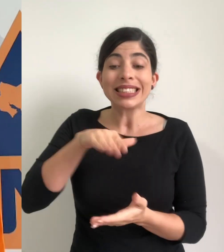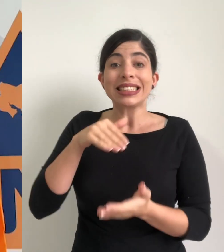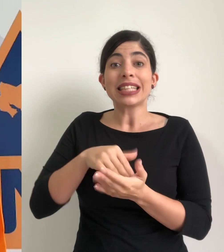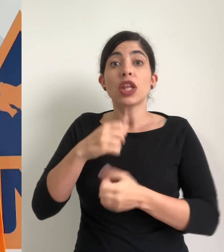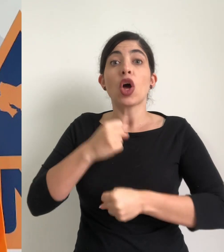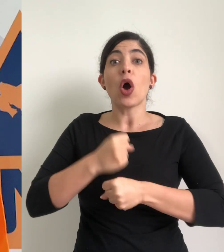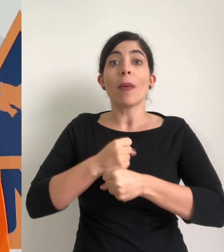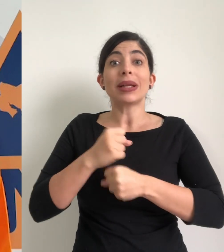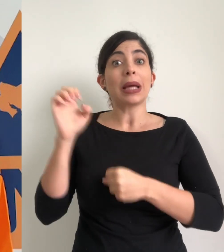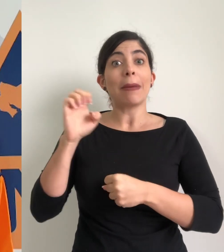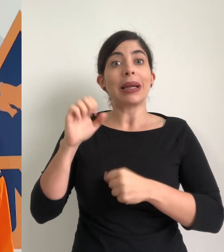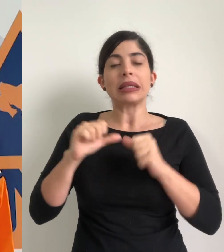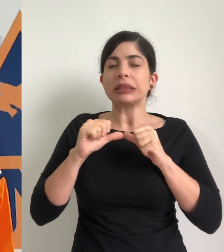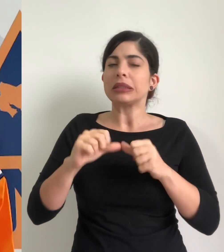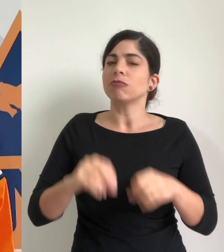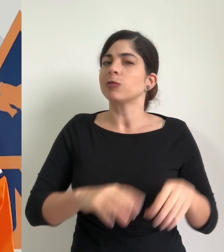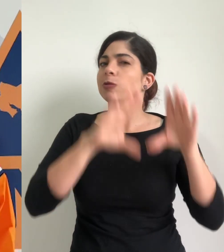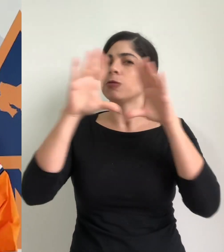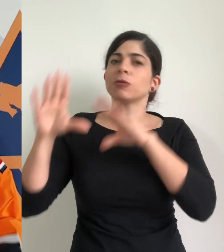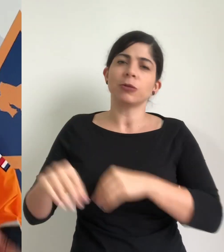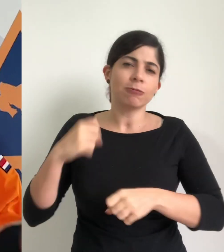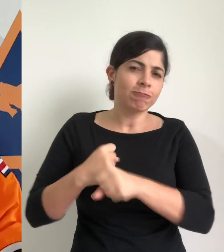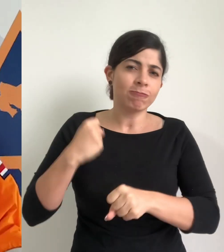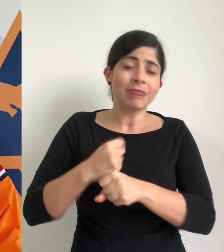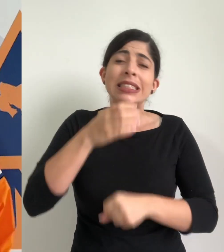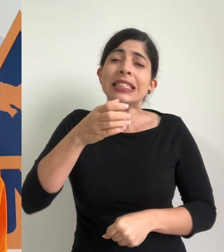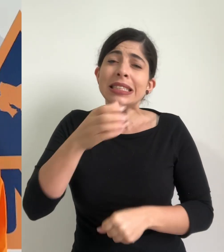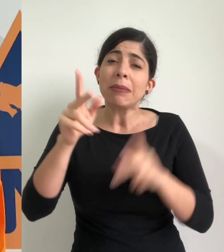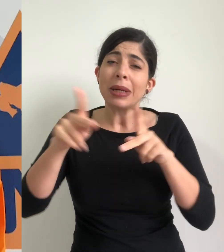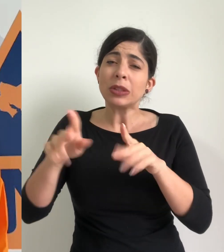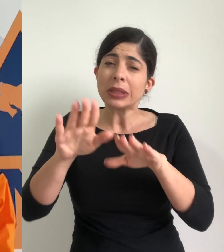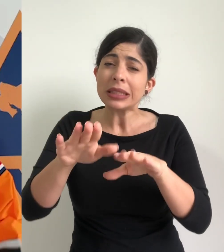de operaciones de emergencia entra en sesión permanente las recomendaciones a la población de